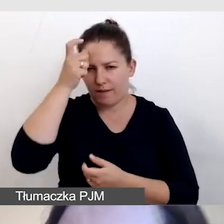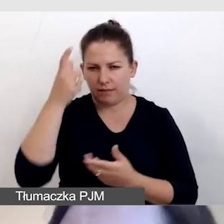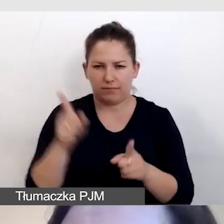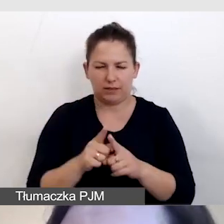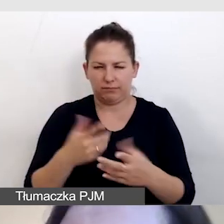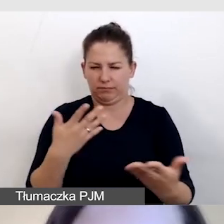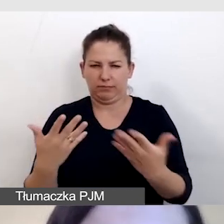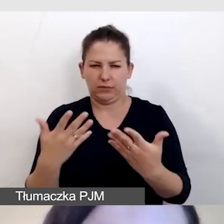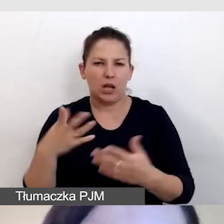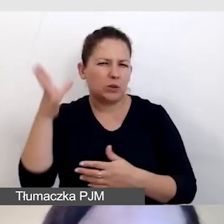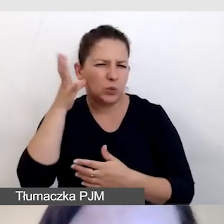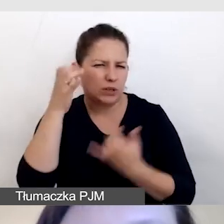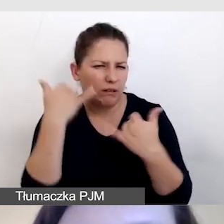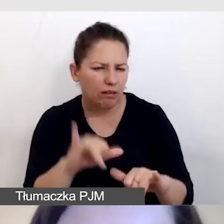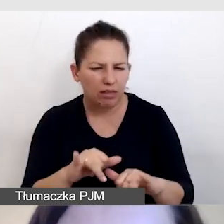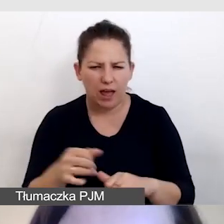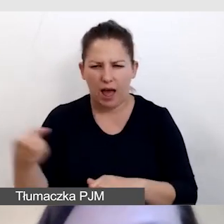co innego by słyszał, co innego by czytał.